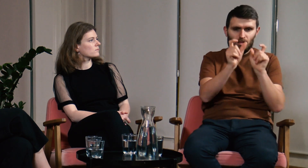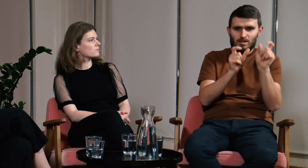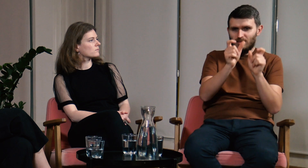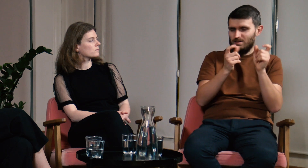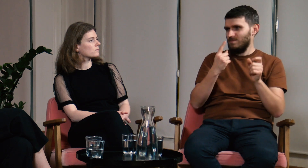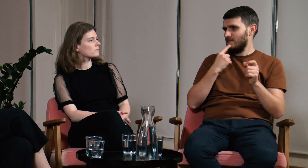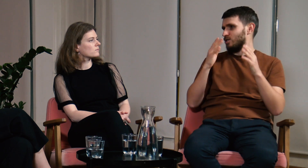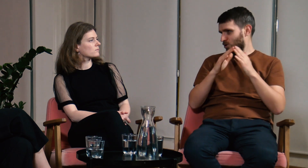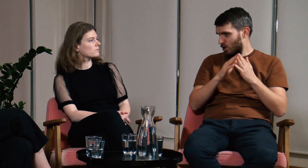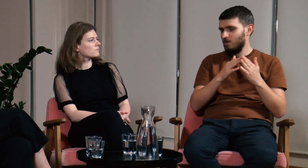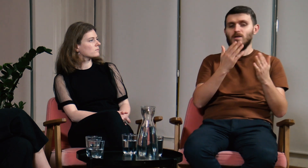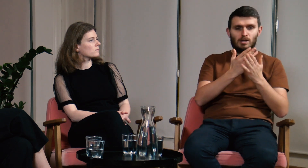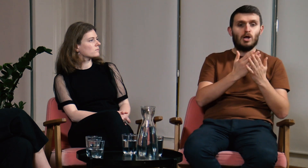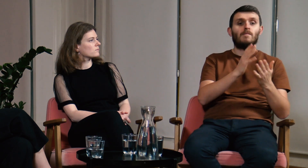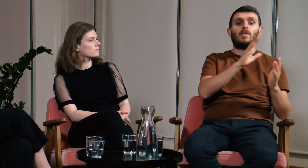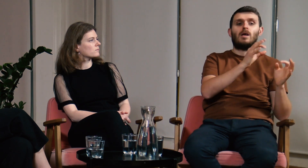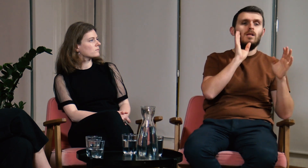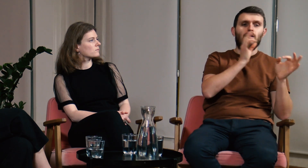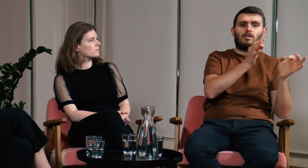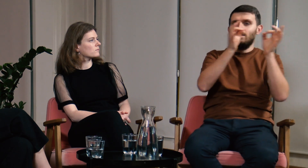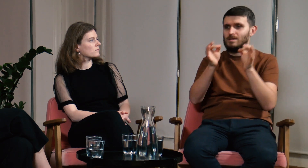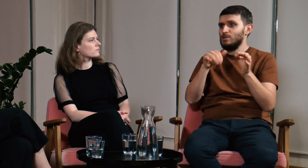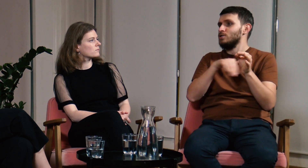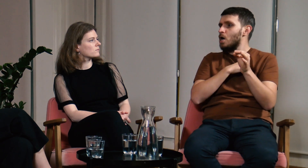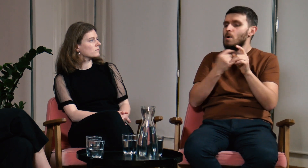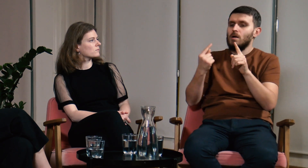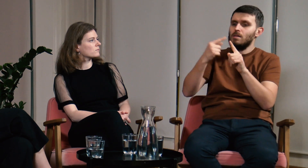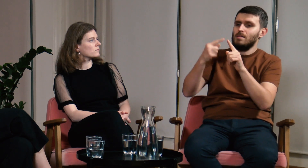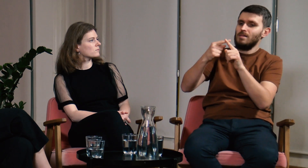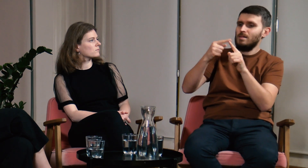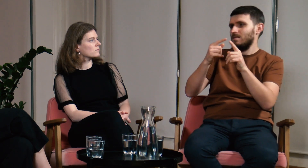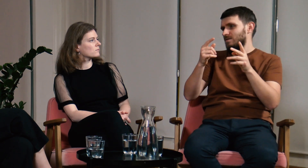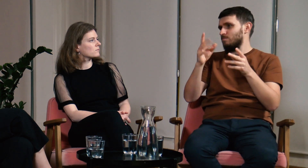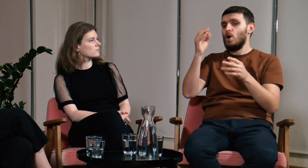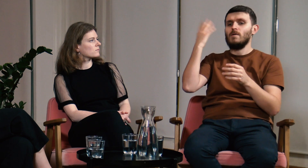więc tworzą wtedy umowne znaki - domowy język migowy. System ten przenosi się później do szkół i dalej rozwija.